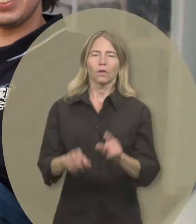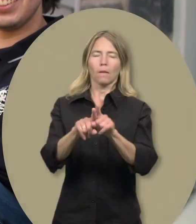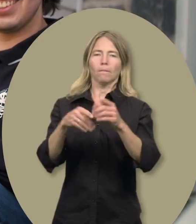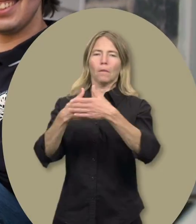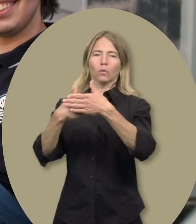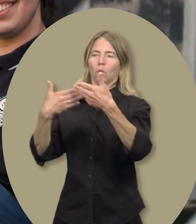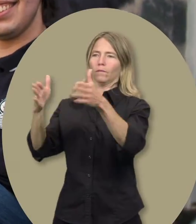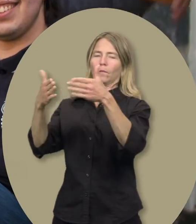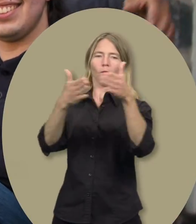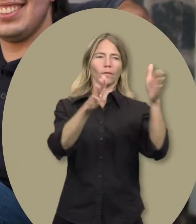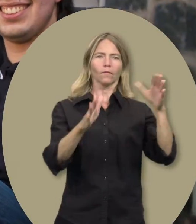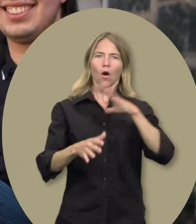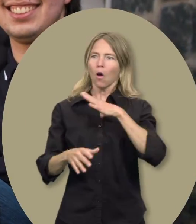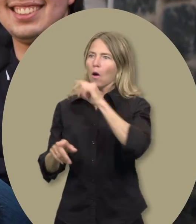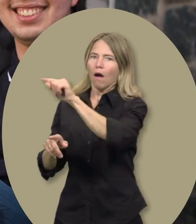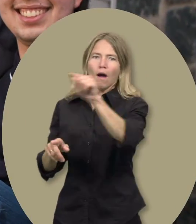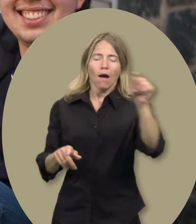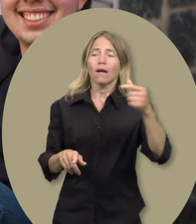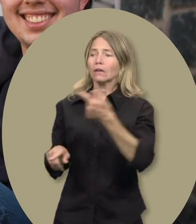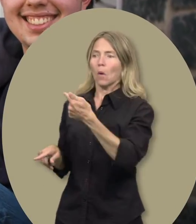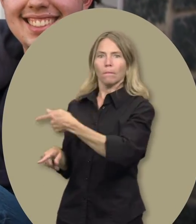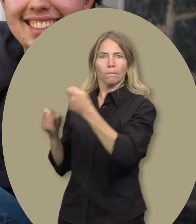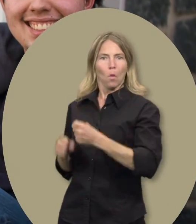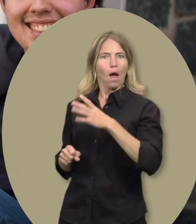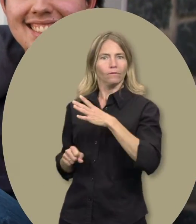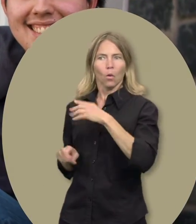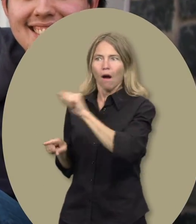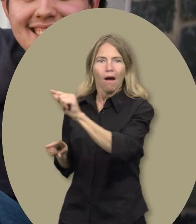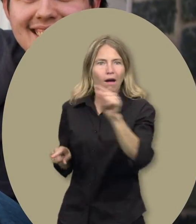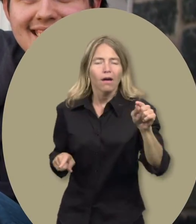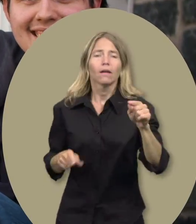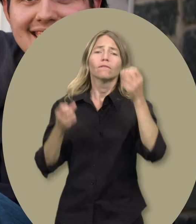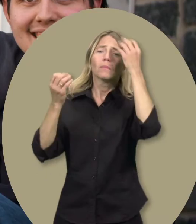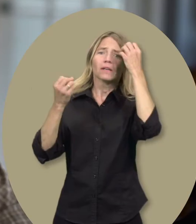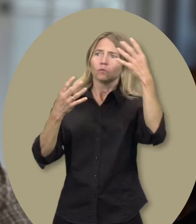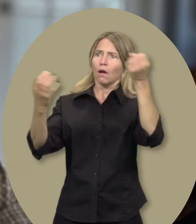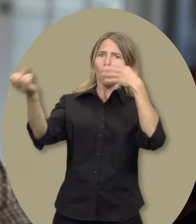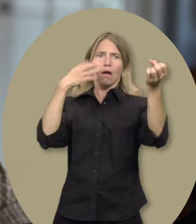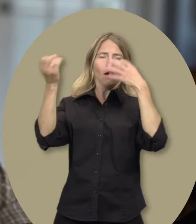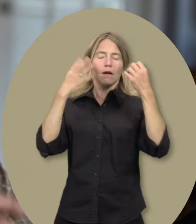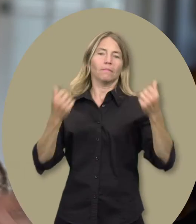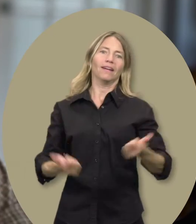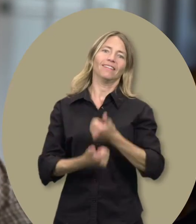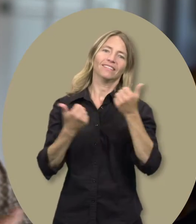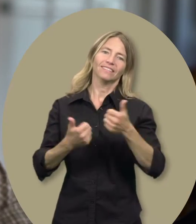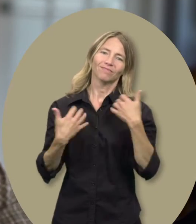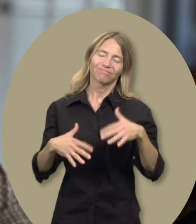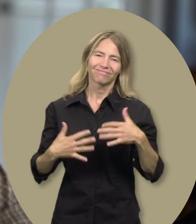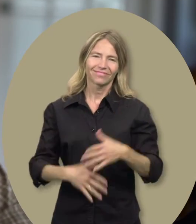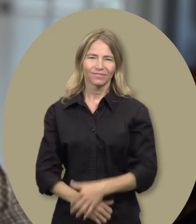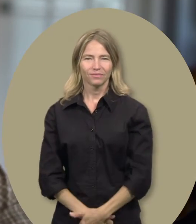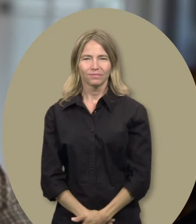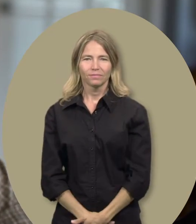Sylvain : Elle ouvre beaucoup de portes face aux besoins que Guillaume peut avoir. Puis, l’information qu’elle apporte, c’est énorme.